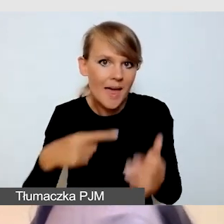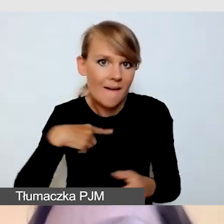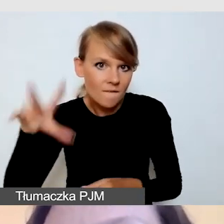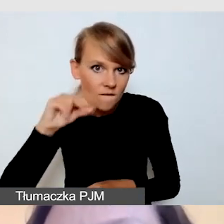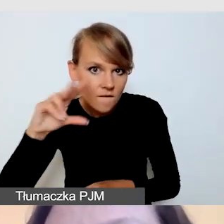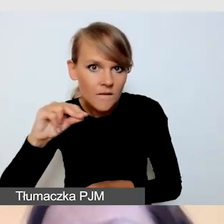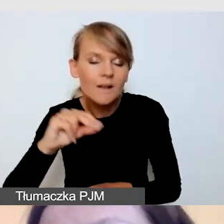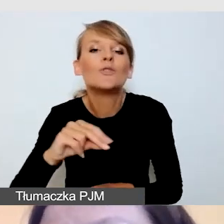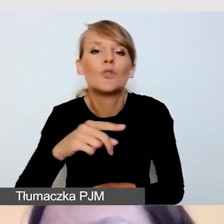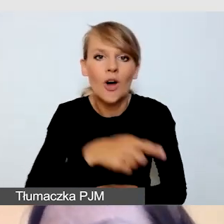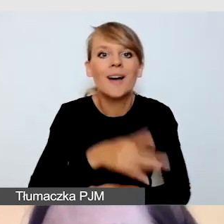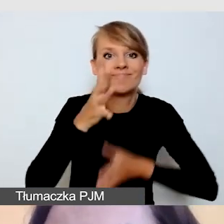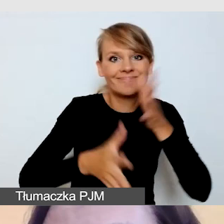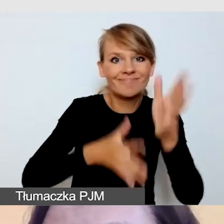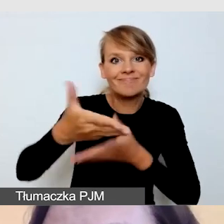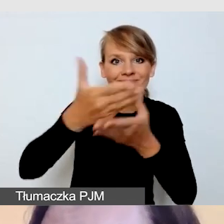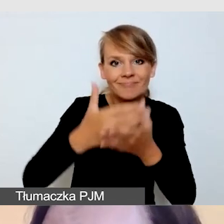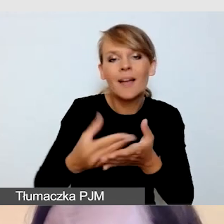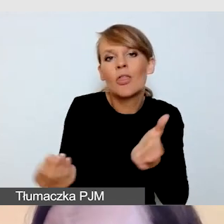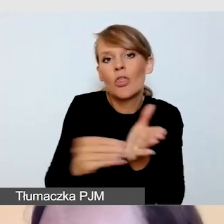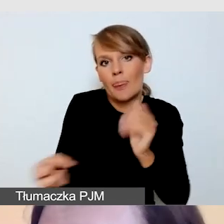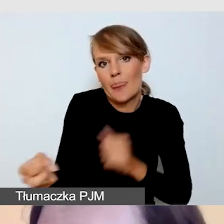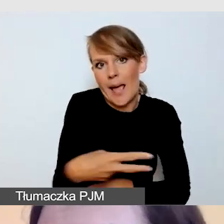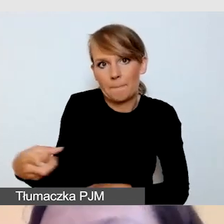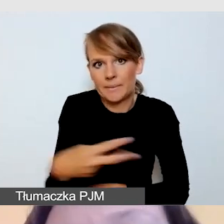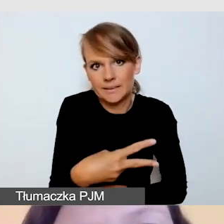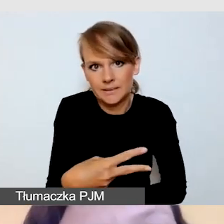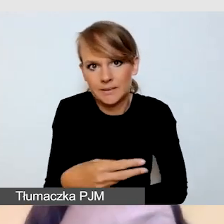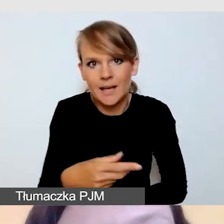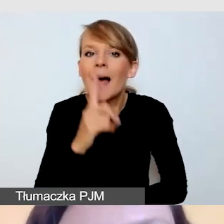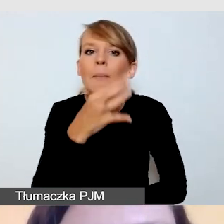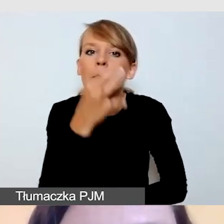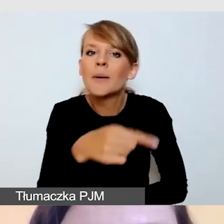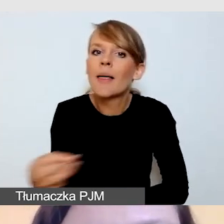Tu pytanie: napisy dla niesłyszących czy napisy dla słyszących?